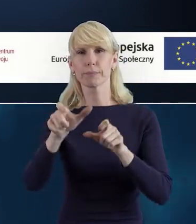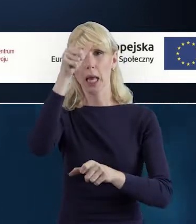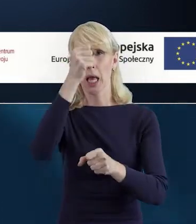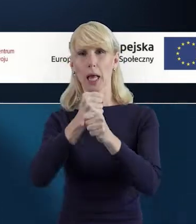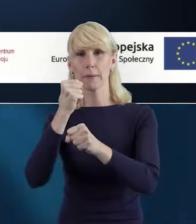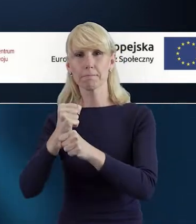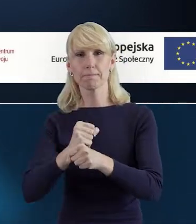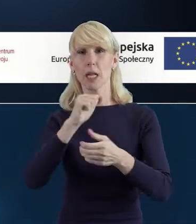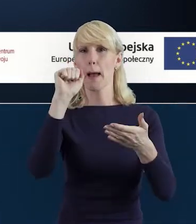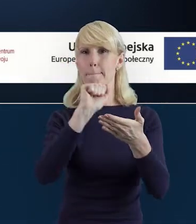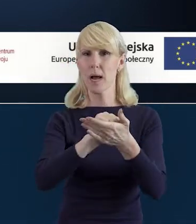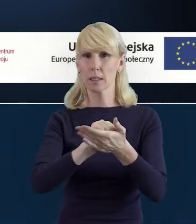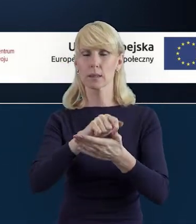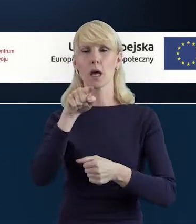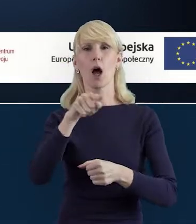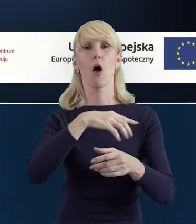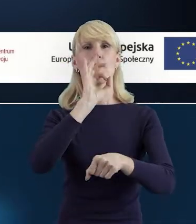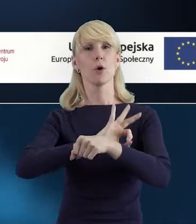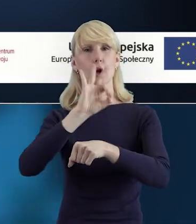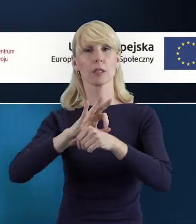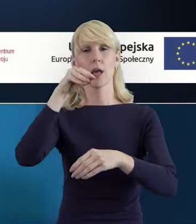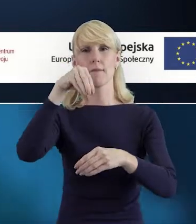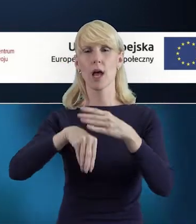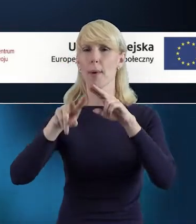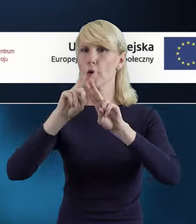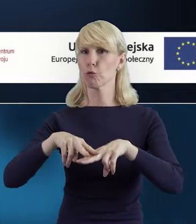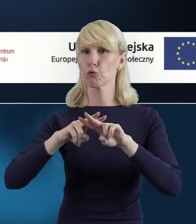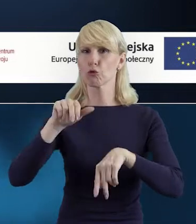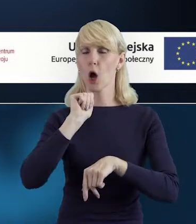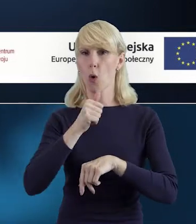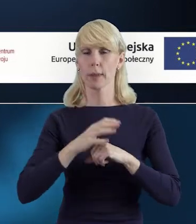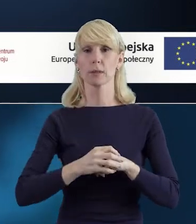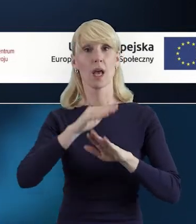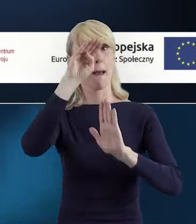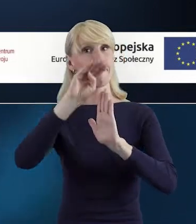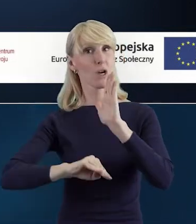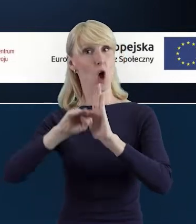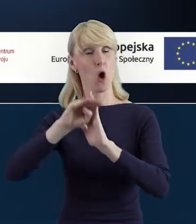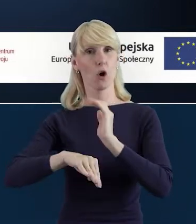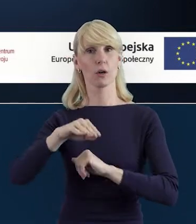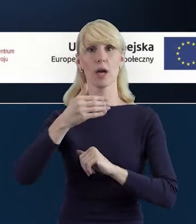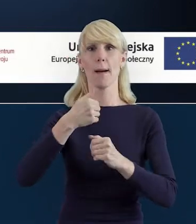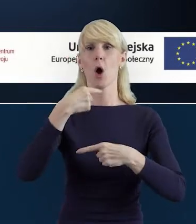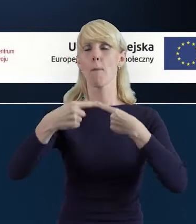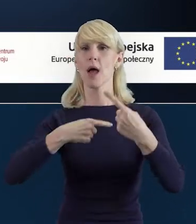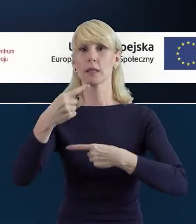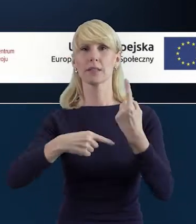w projektach realizowanych w ramach Funduszy Europejskich. Oczywiście Program Operacyjny Wiedza Edukacja Rozwój.